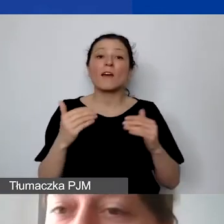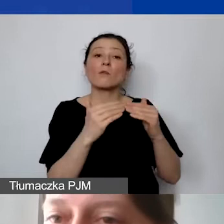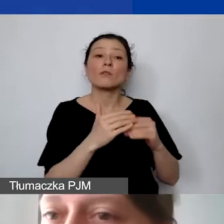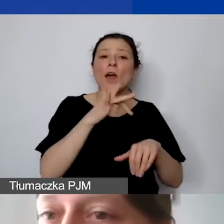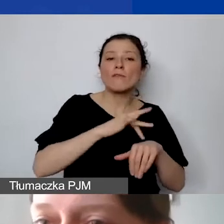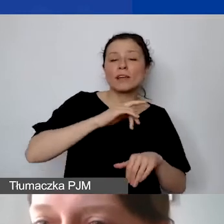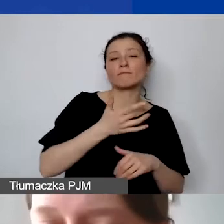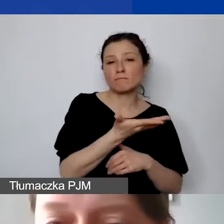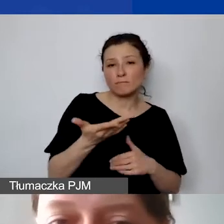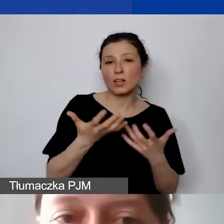jest adekwatne.